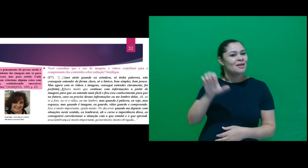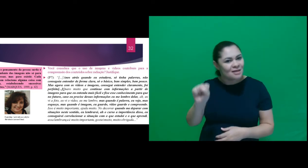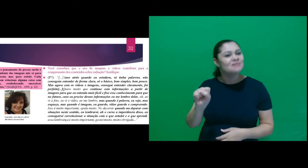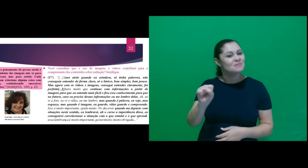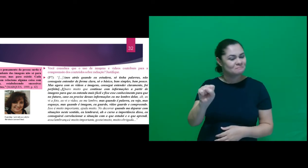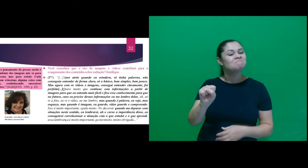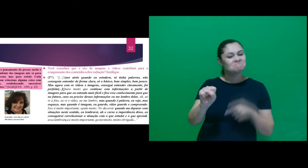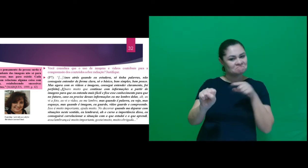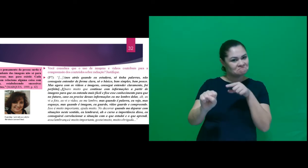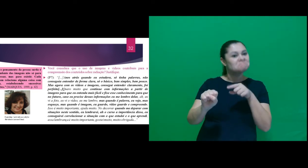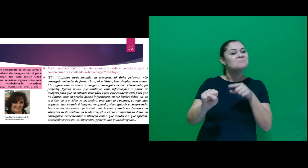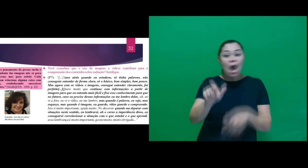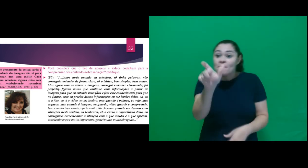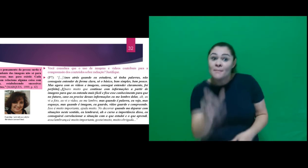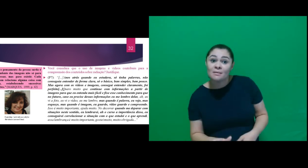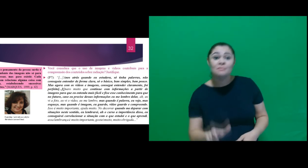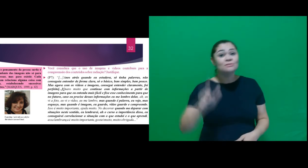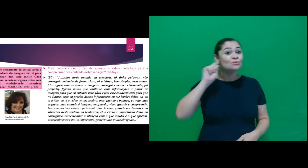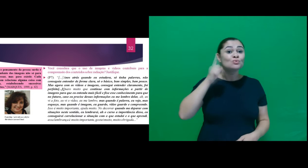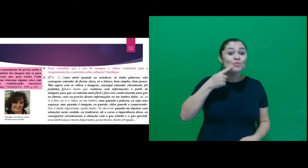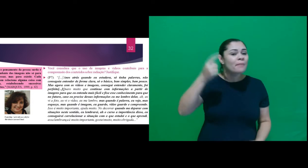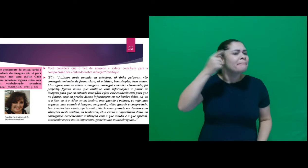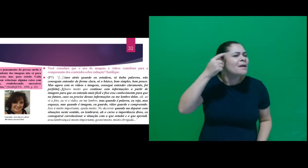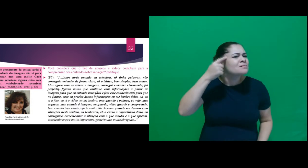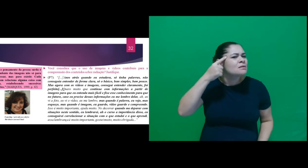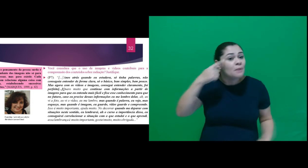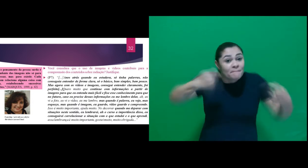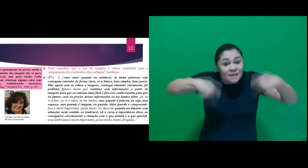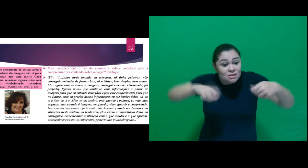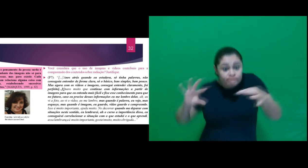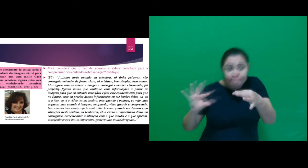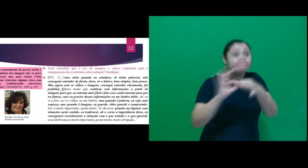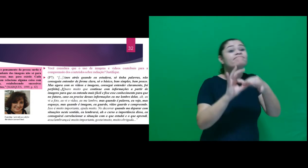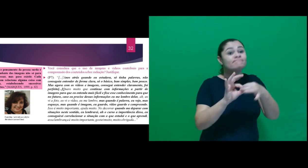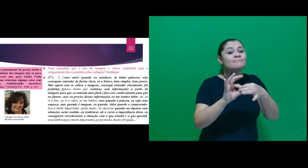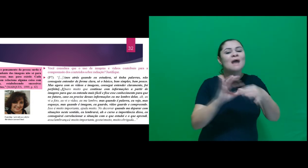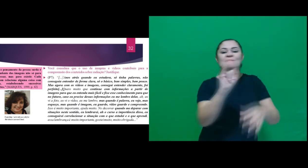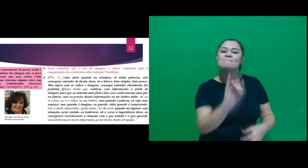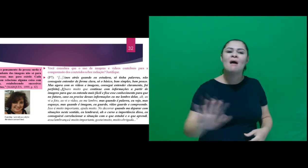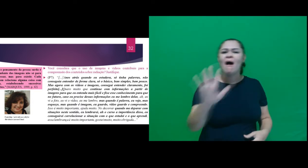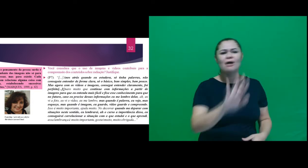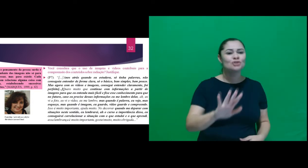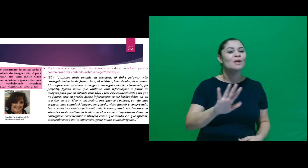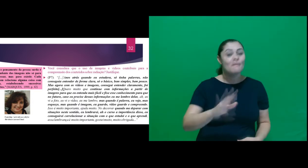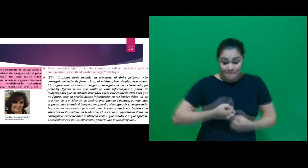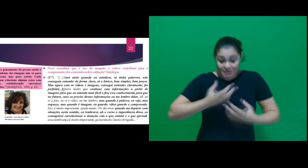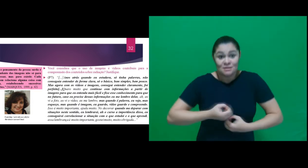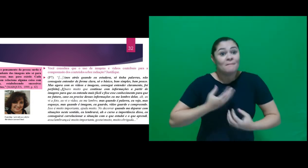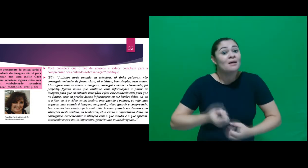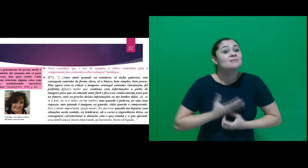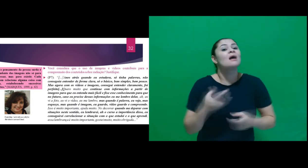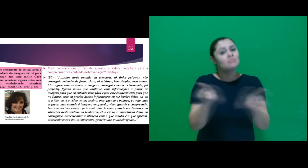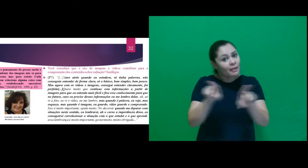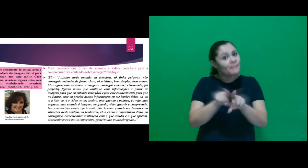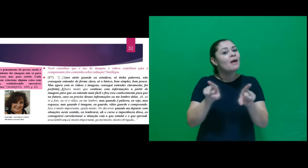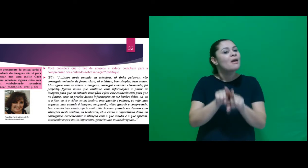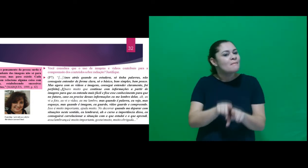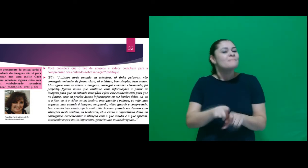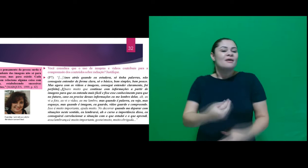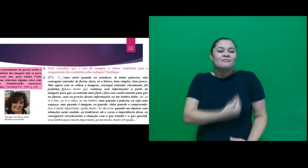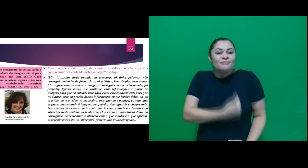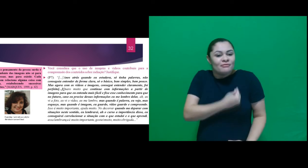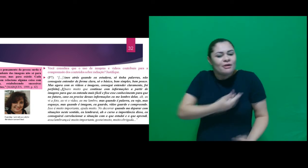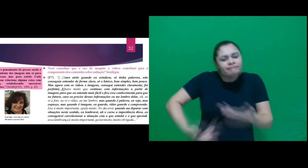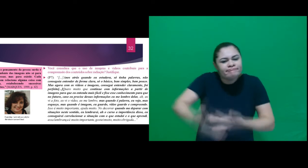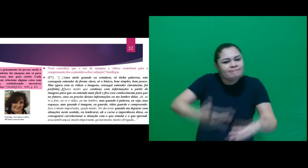onde o pensamento da pessoa surda é dependente das imagens não só para expressar, mas para